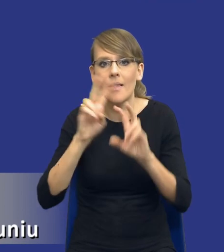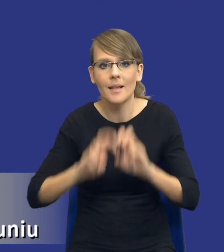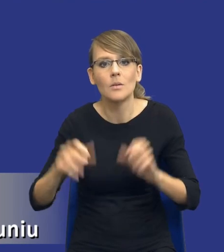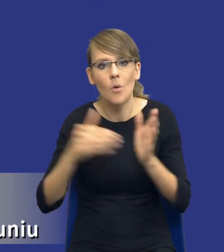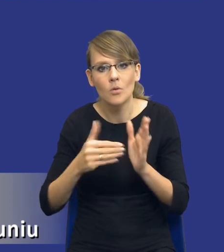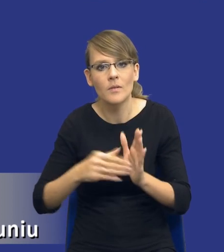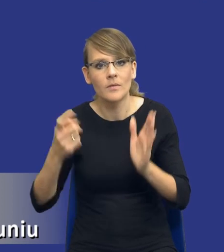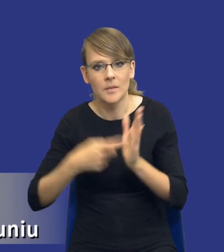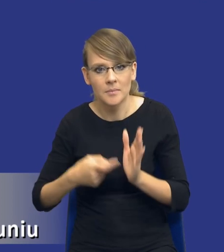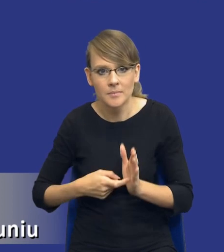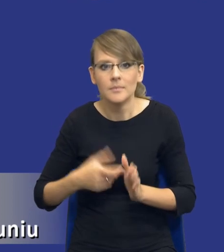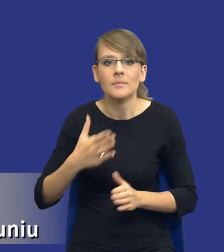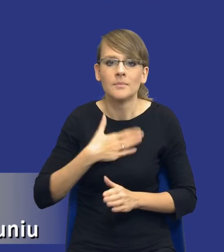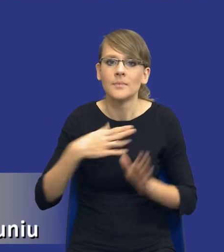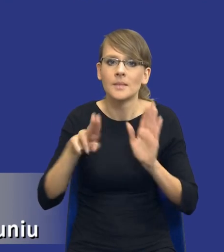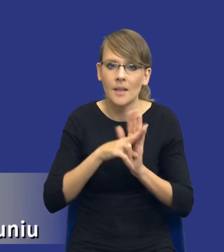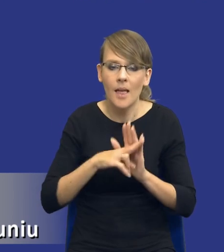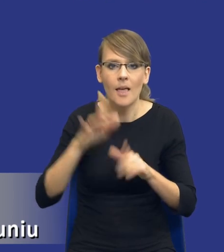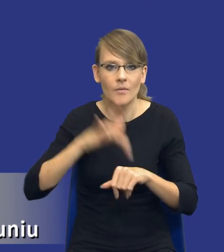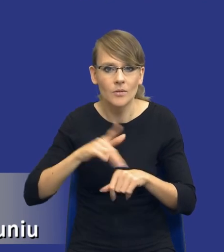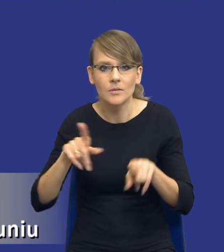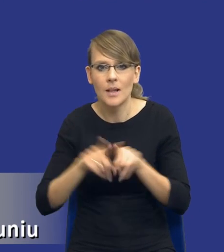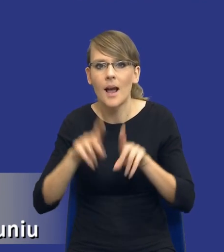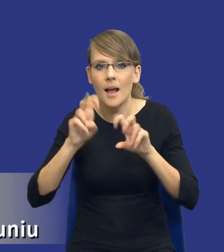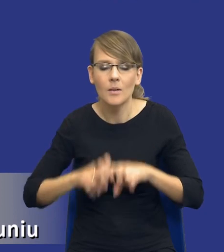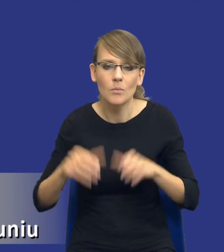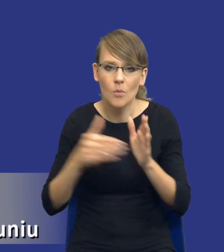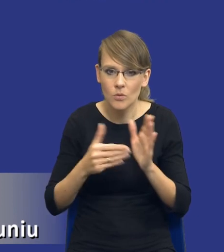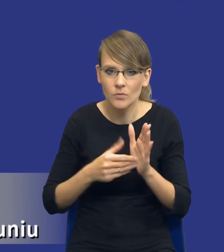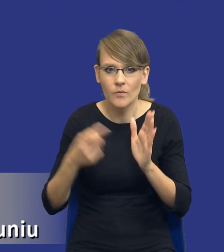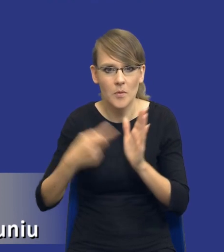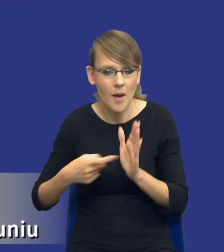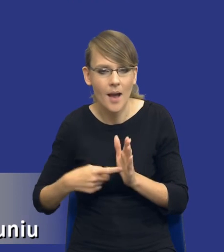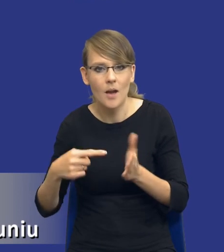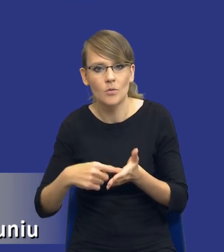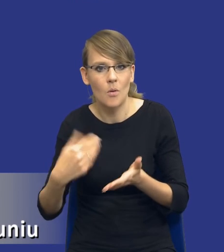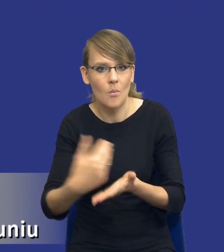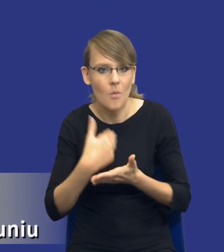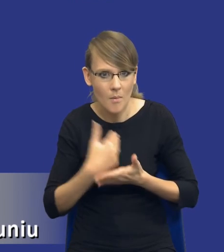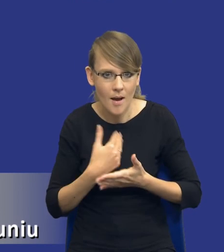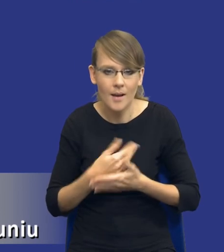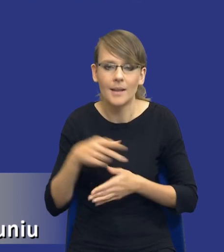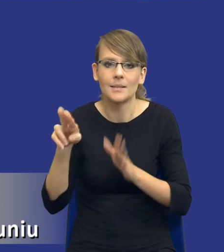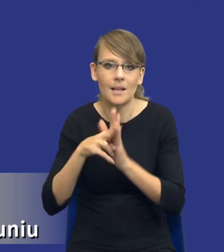Mamy zasadę efektywności i analizę potrzeb i wymagań. Ona pozwala nam spełnić tą zasadę, ona pozwala nam